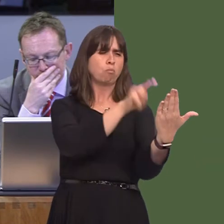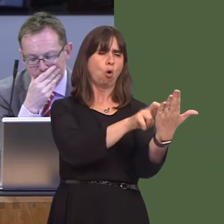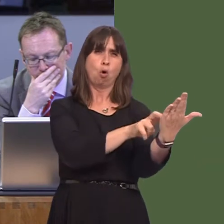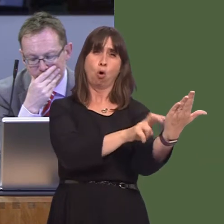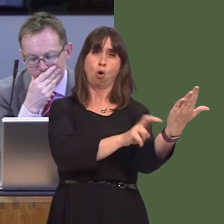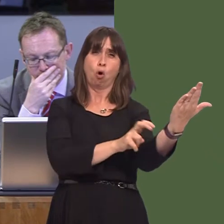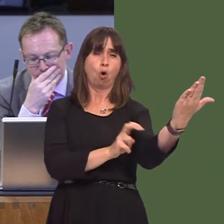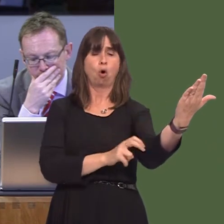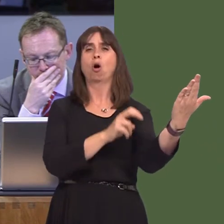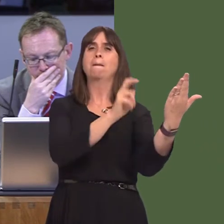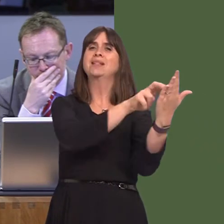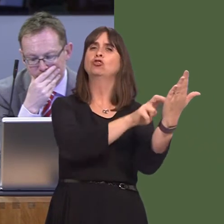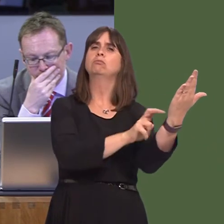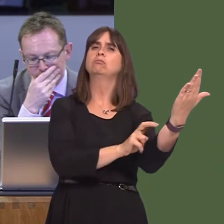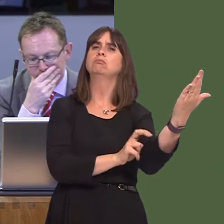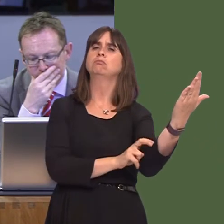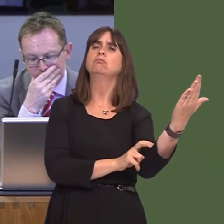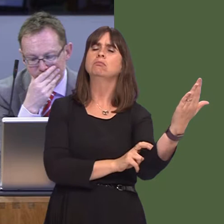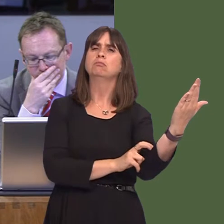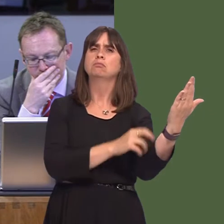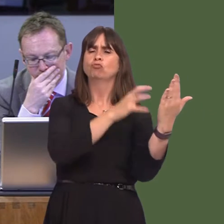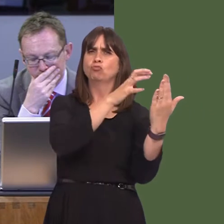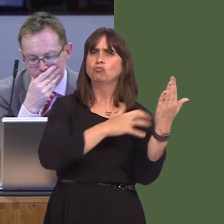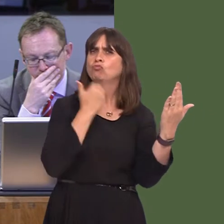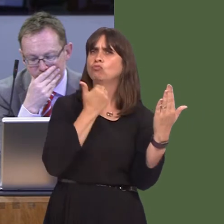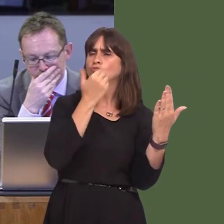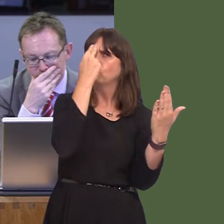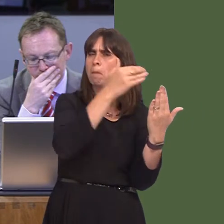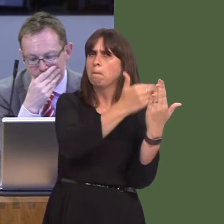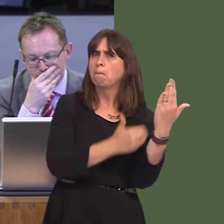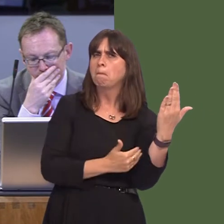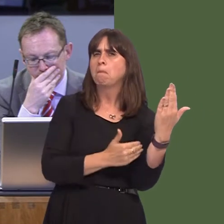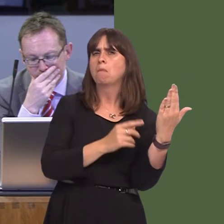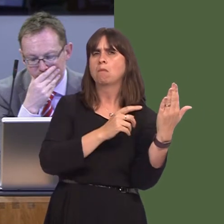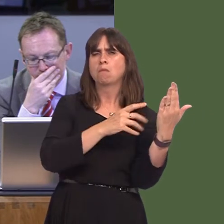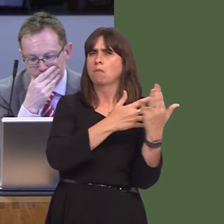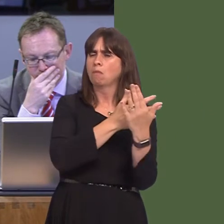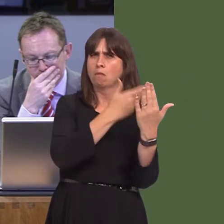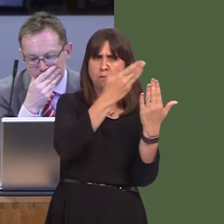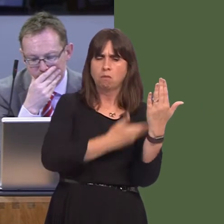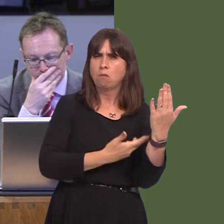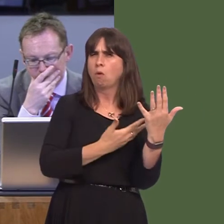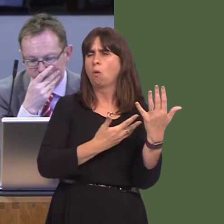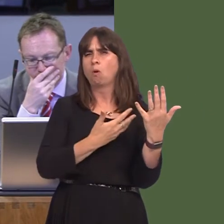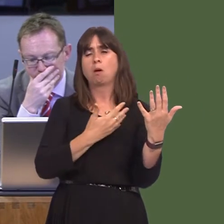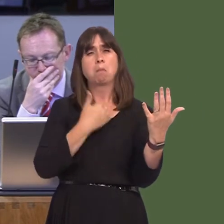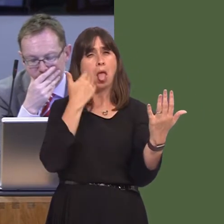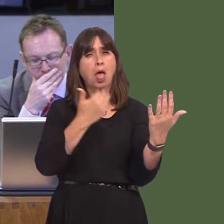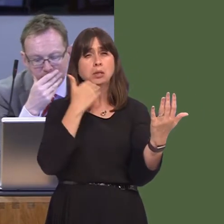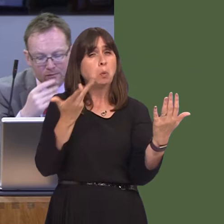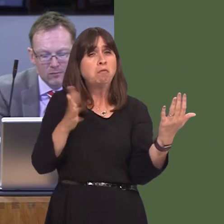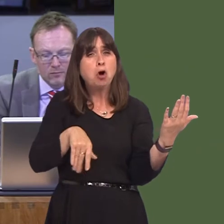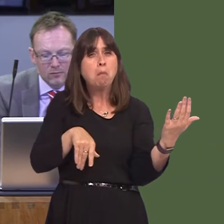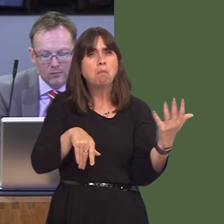brought forward with a large number of signatures, a great number of whom appear to be from outside